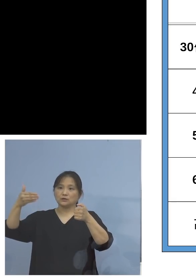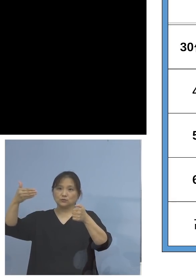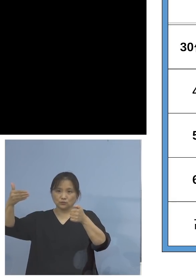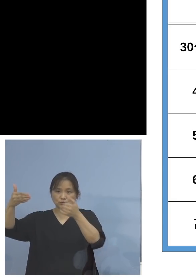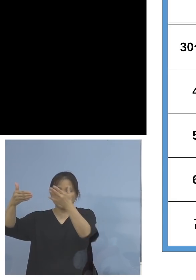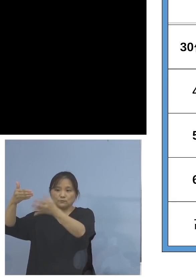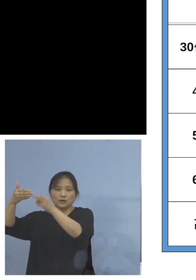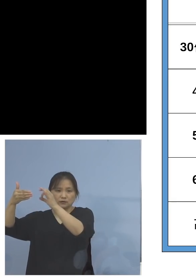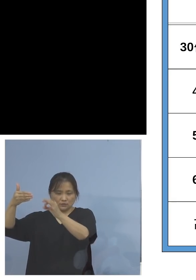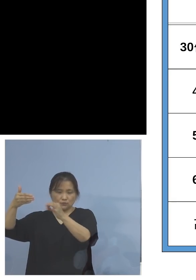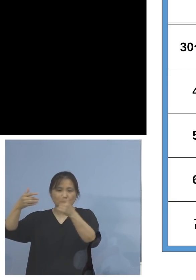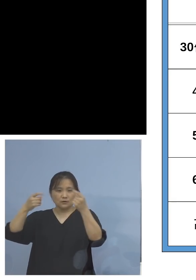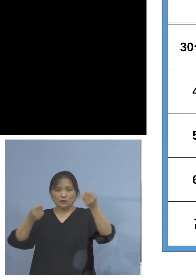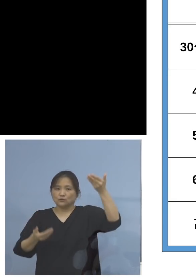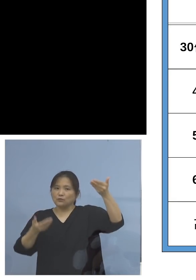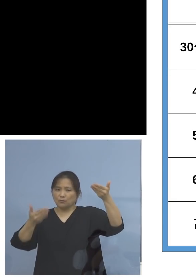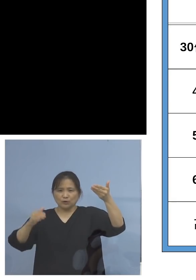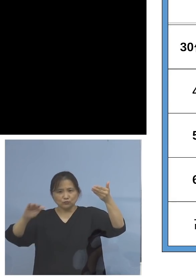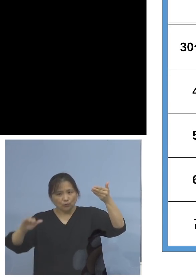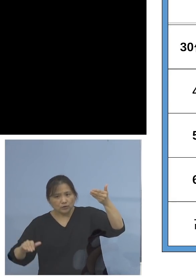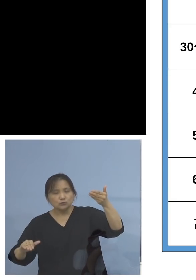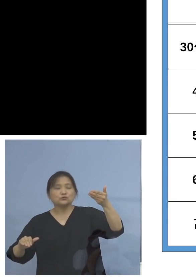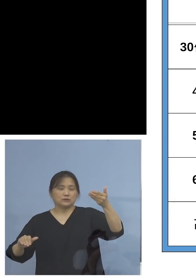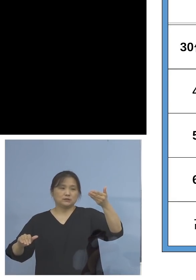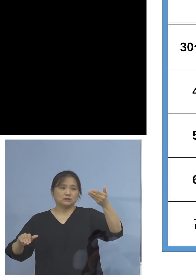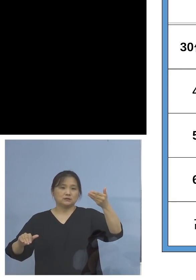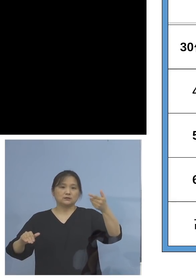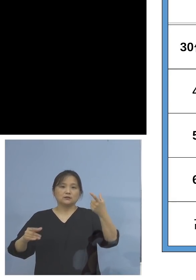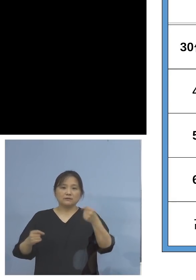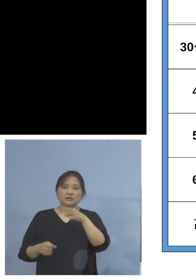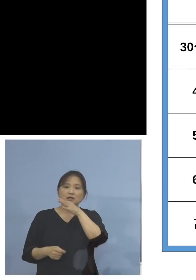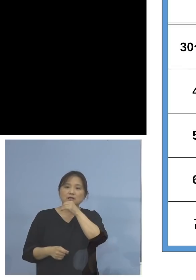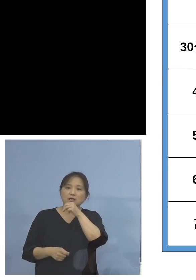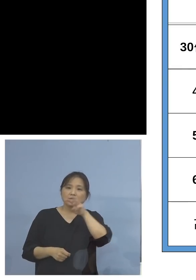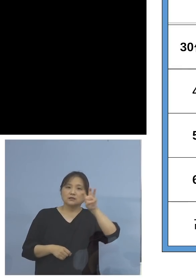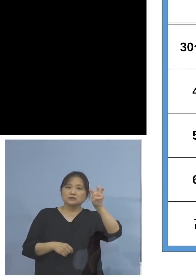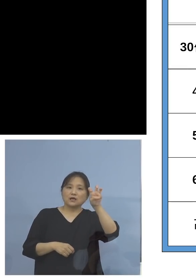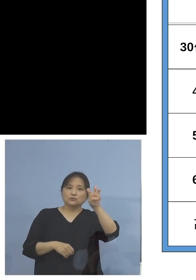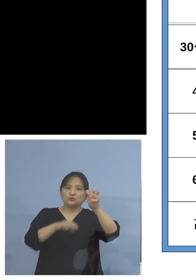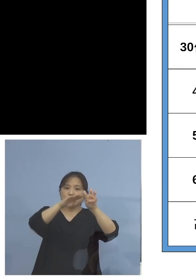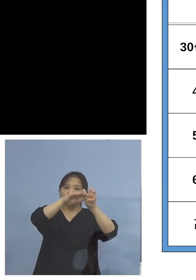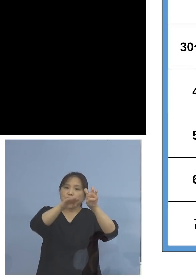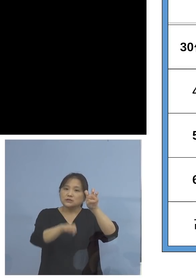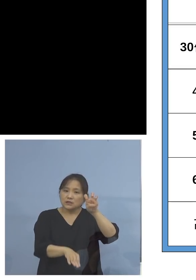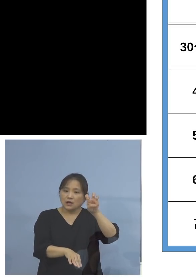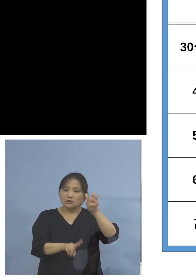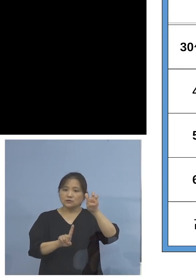ということになります また30代以下、今12歳以上打てるように